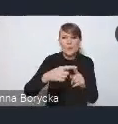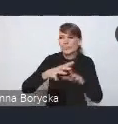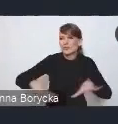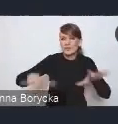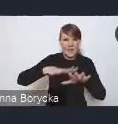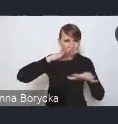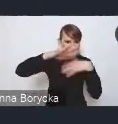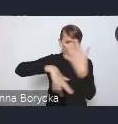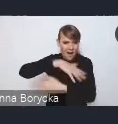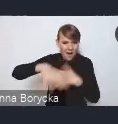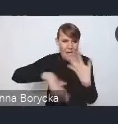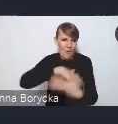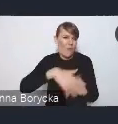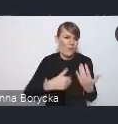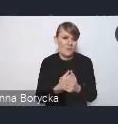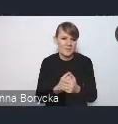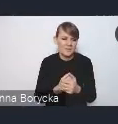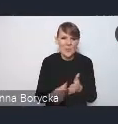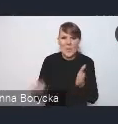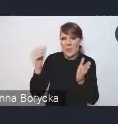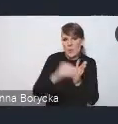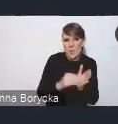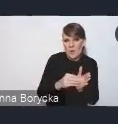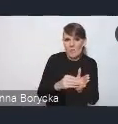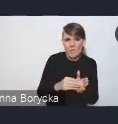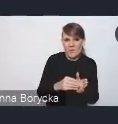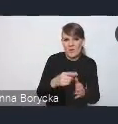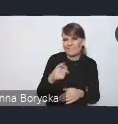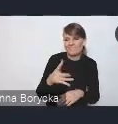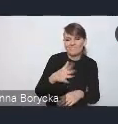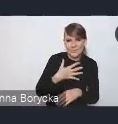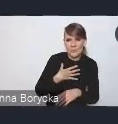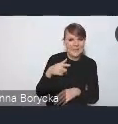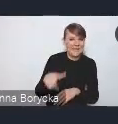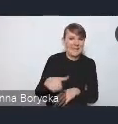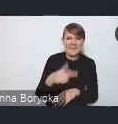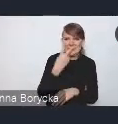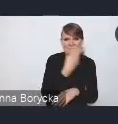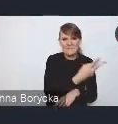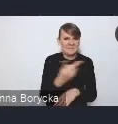dodatkowo pogłębia i potęguje ten niekorzystny wizerunek miasta.